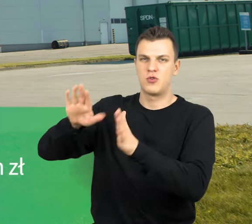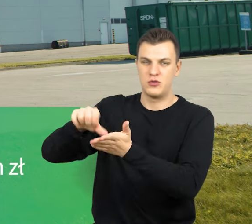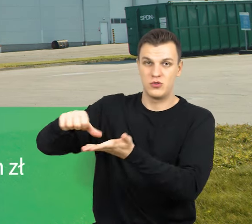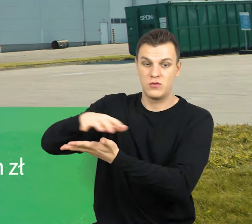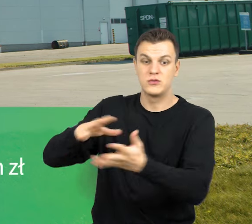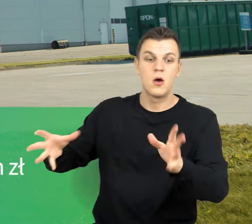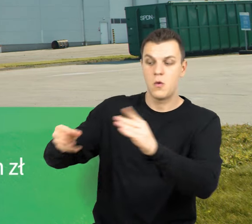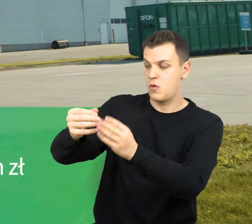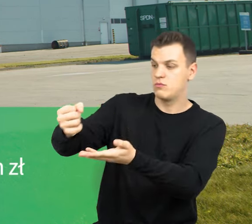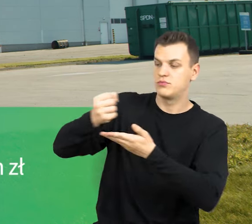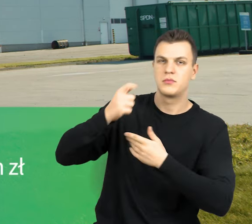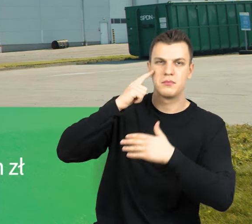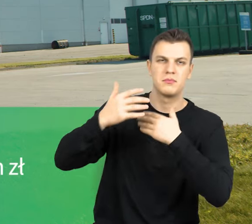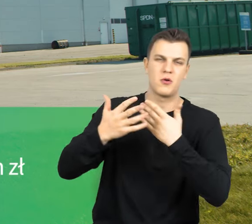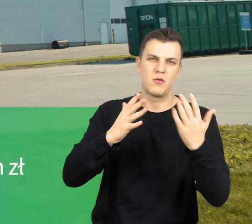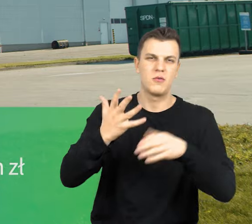wyniosło prawie 54 mln zł.